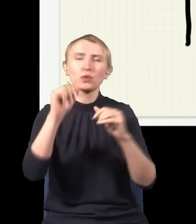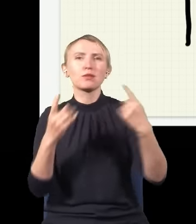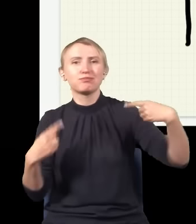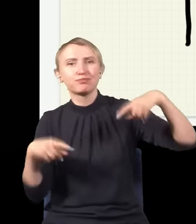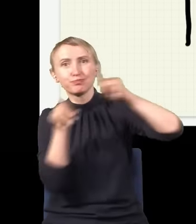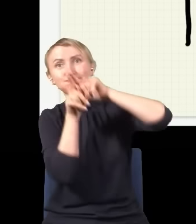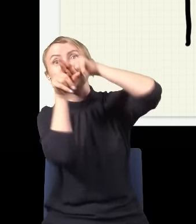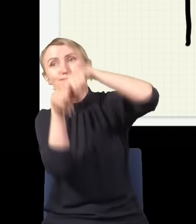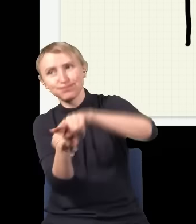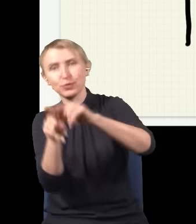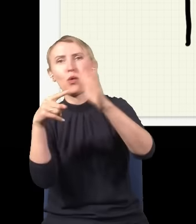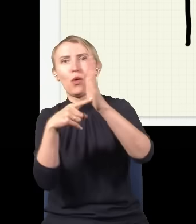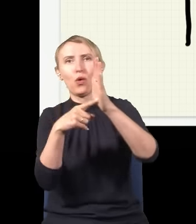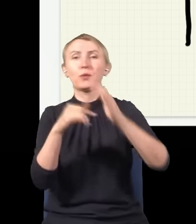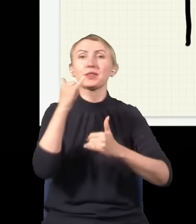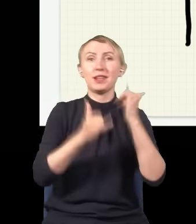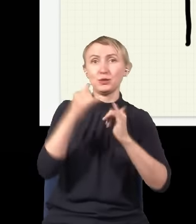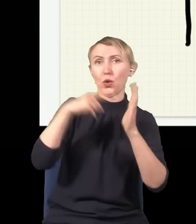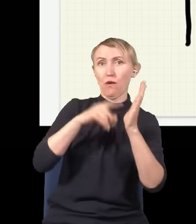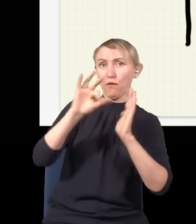dostajemy taki obraz. Tylko że jeżeli tak by było, że foton się dzieli na połowy,